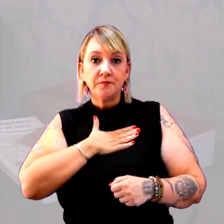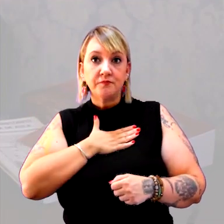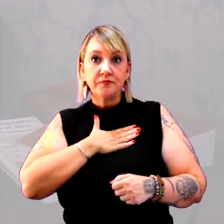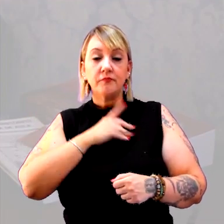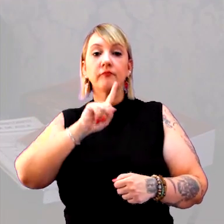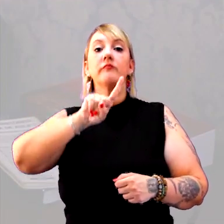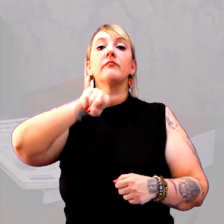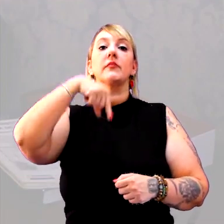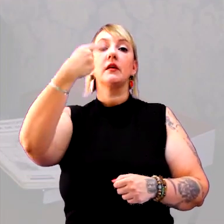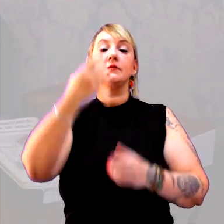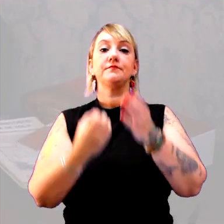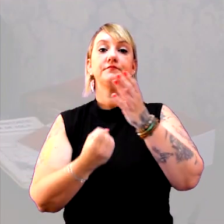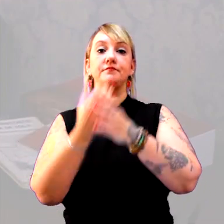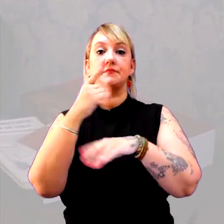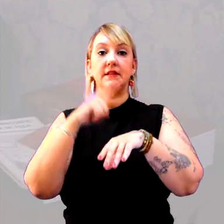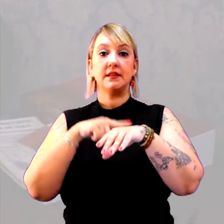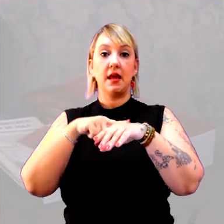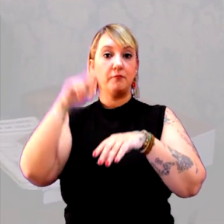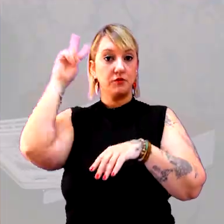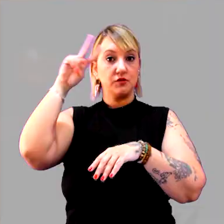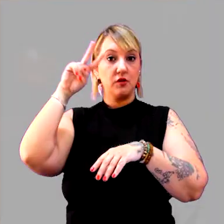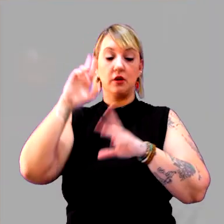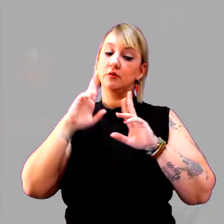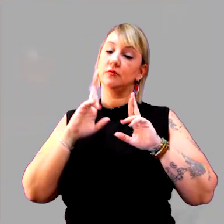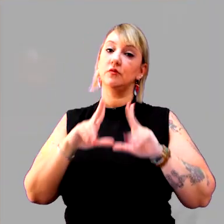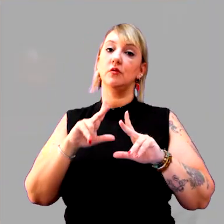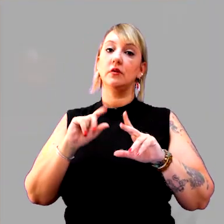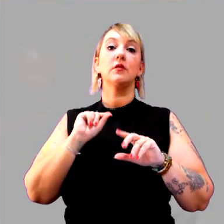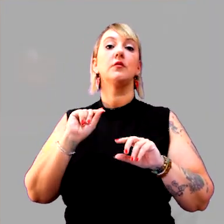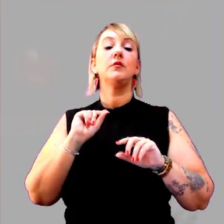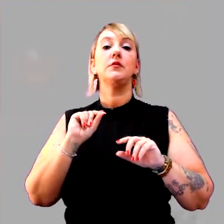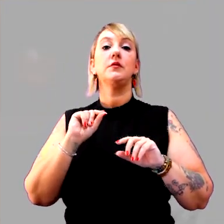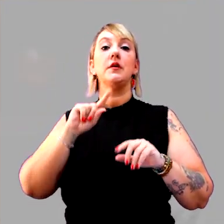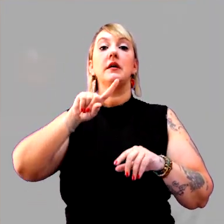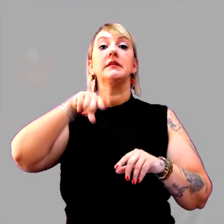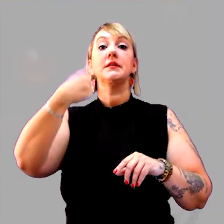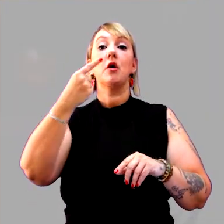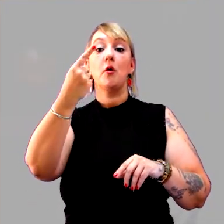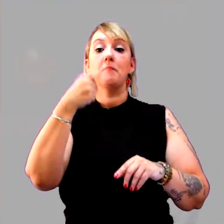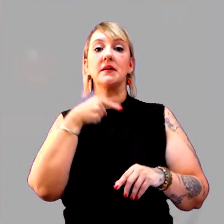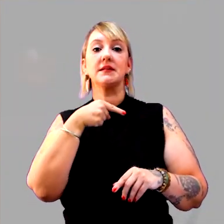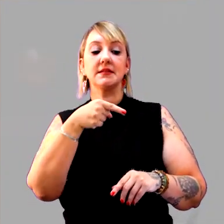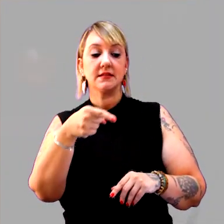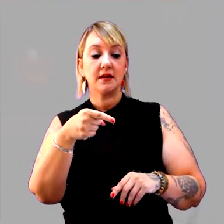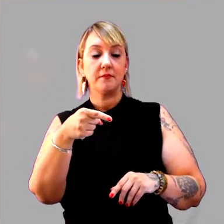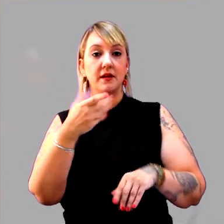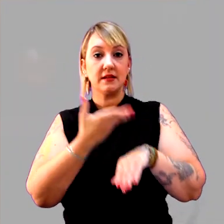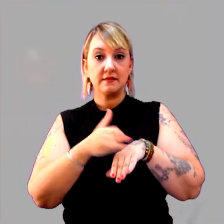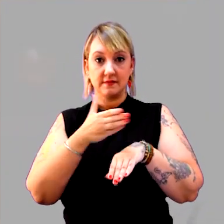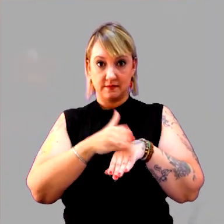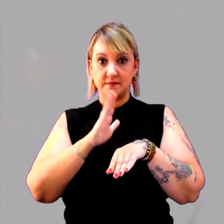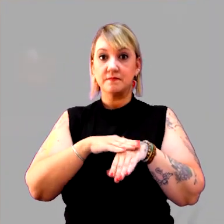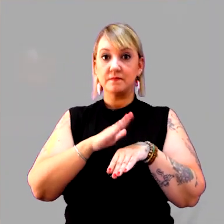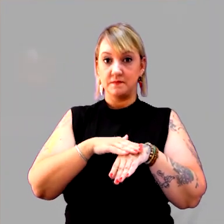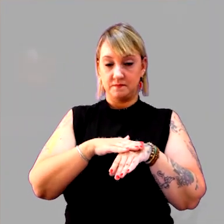para depois uma construção do tempo histórico? Não é. E, que tal, se depois de uma semana desta atividade feita,